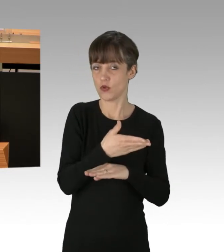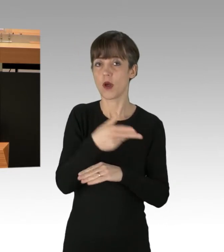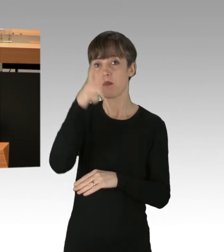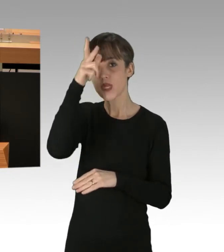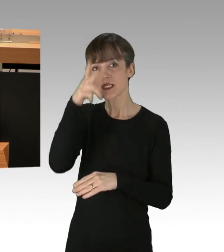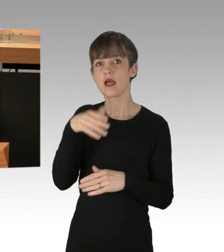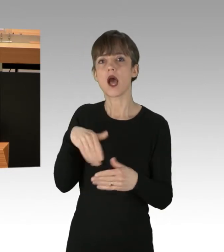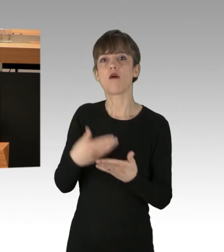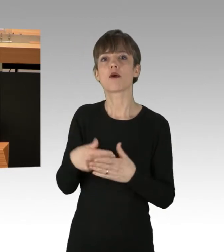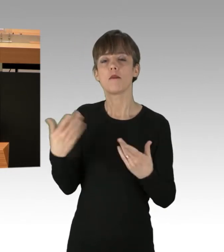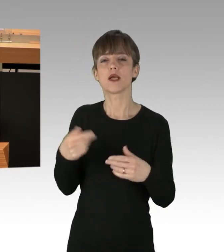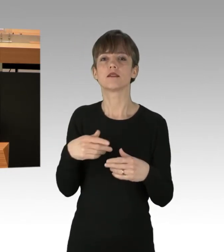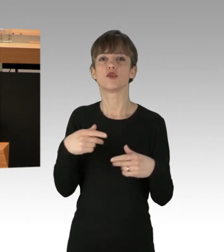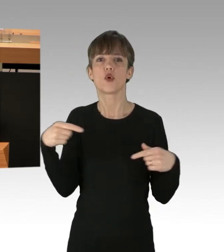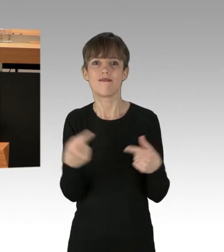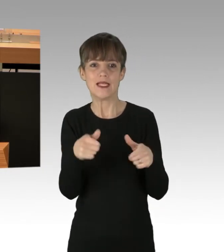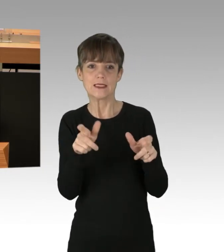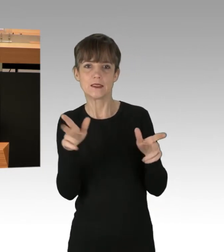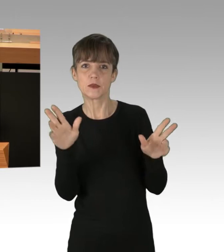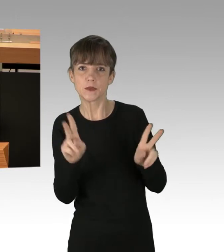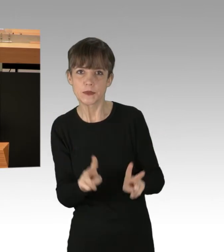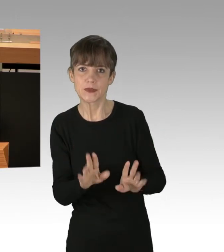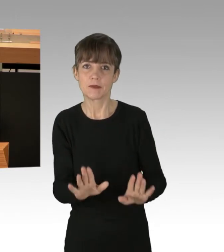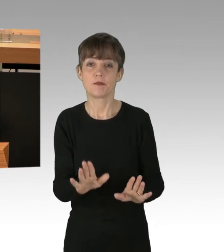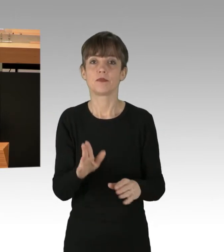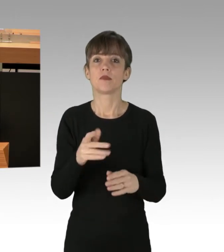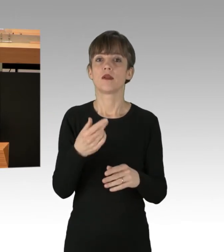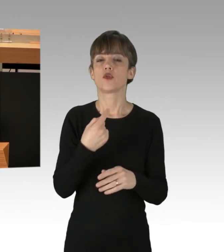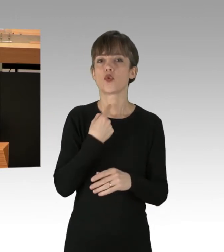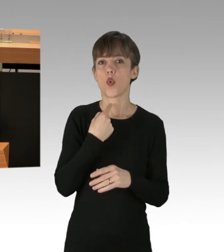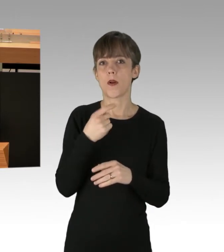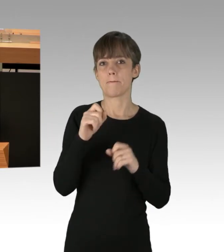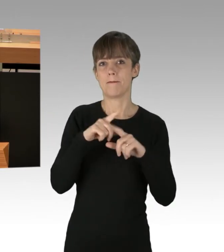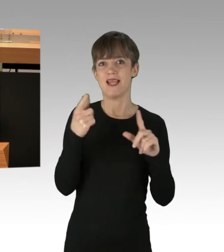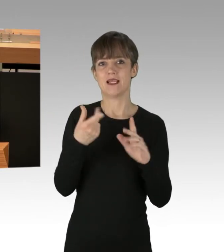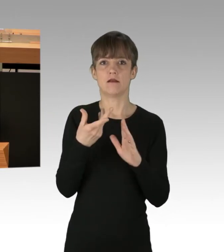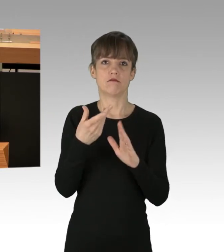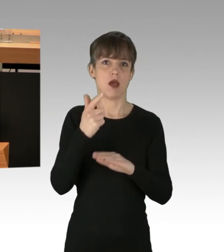Bild- und Ton-Aufnahmen von der Demonstration sind von der Polizei nur unter strengen Voraussetzungen erlaubt